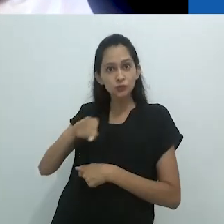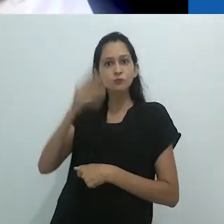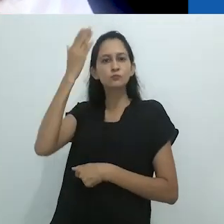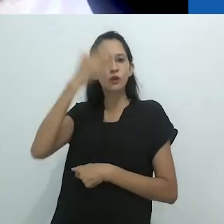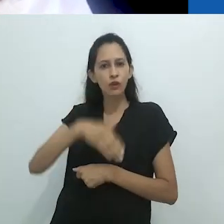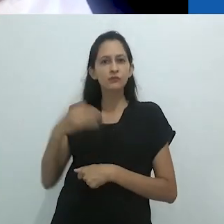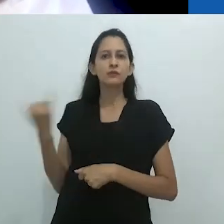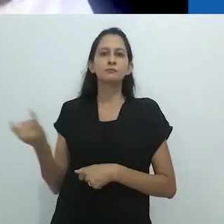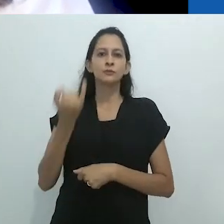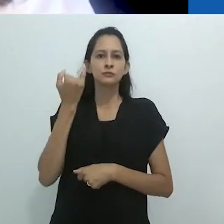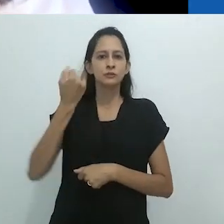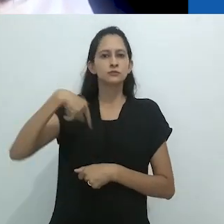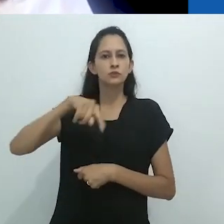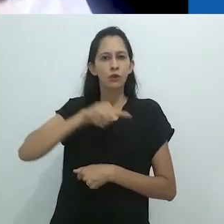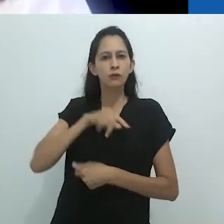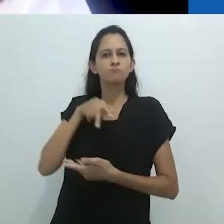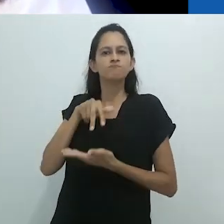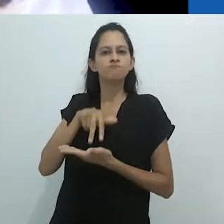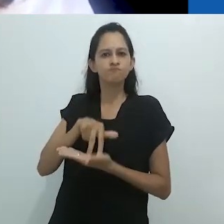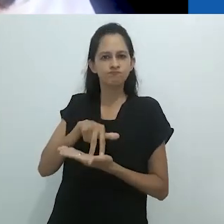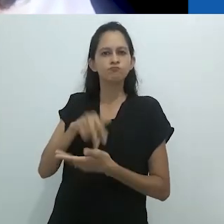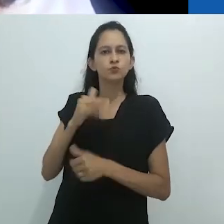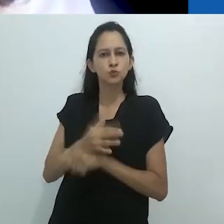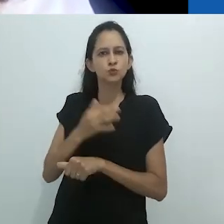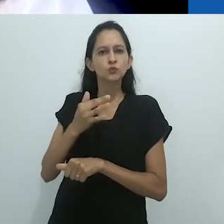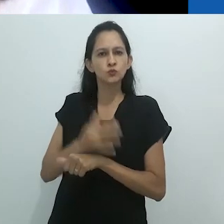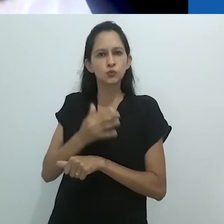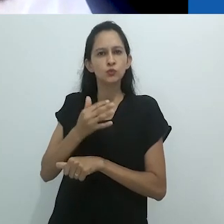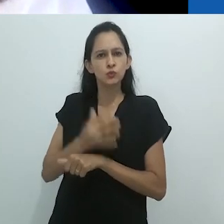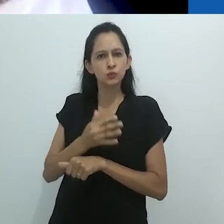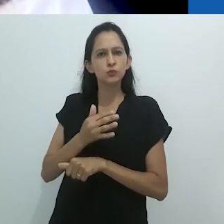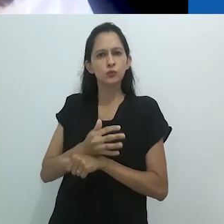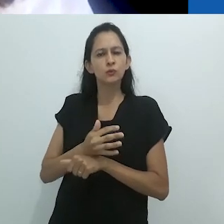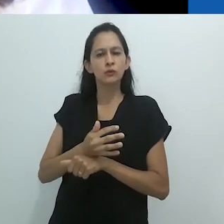aos abusos, ao vírus com o conhecimento,